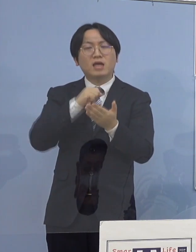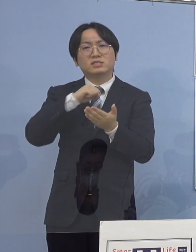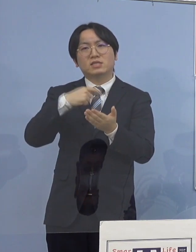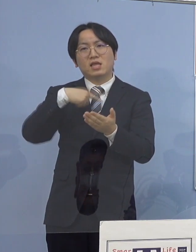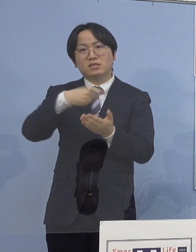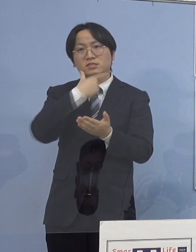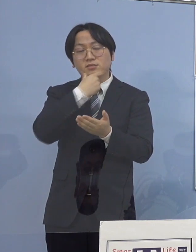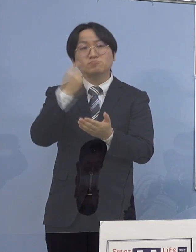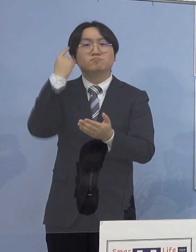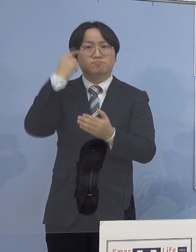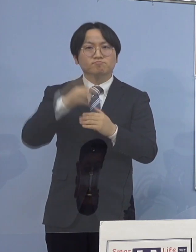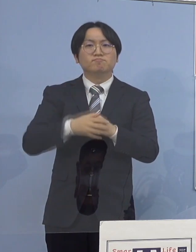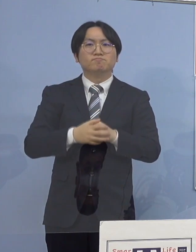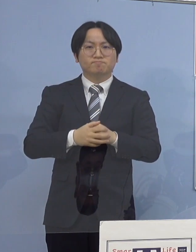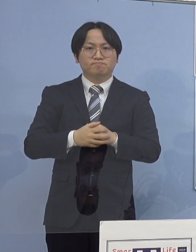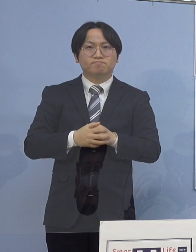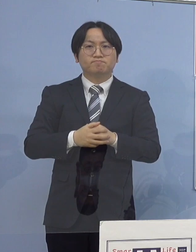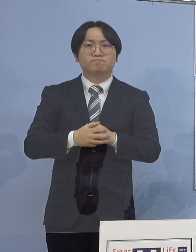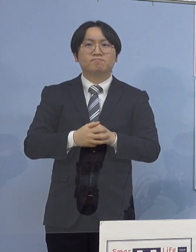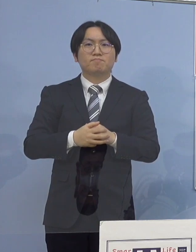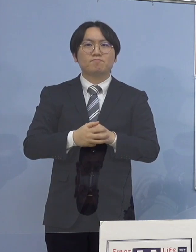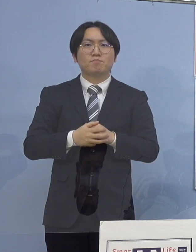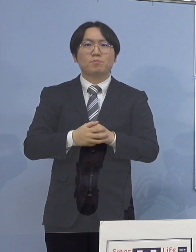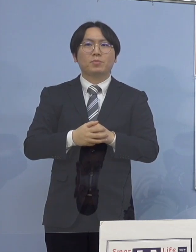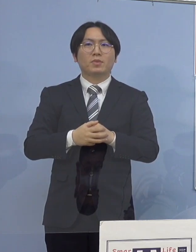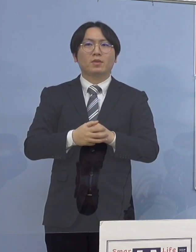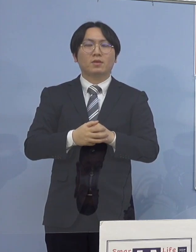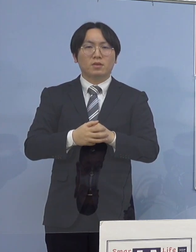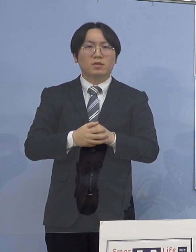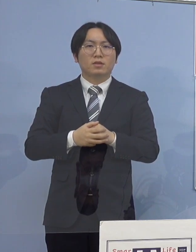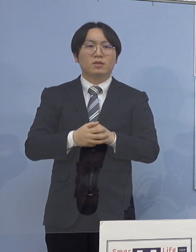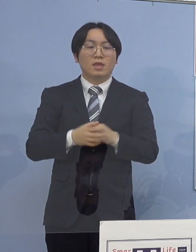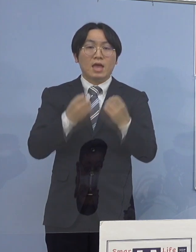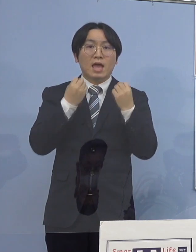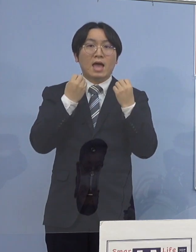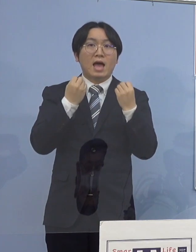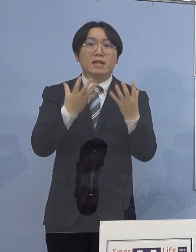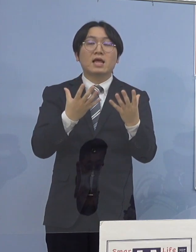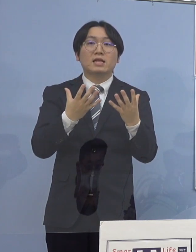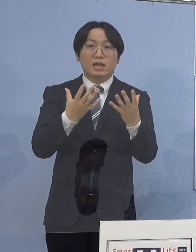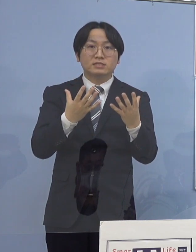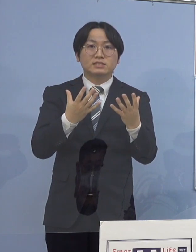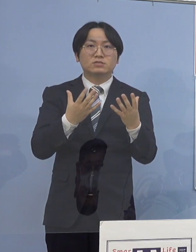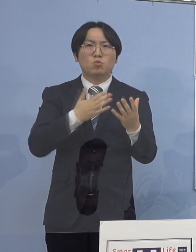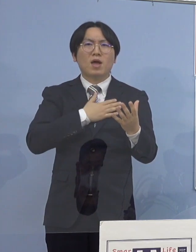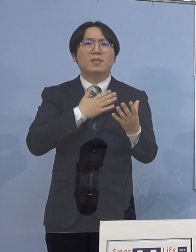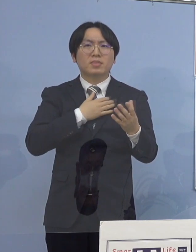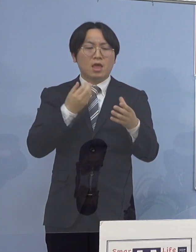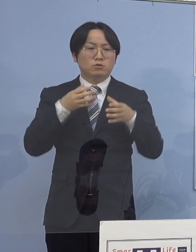続きまして、この度新たに発生が 確認された4つのクラスターについて